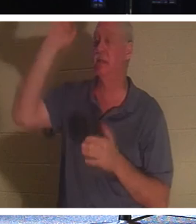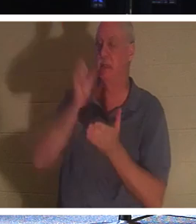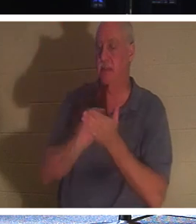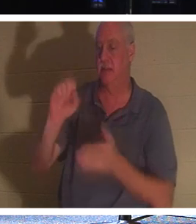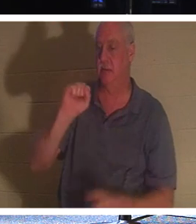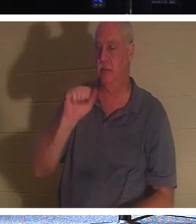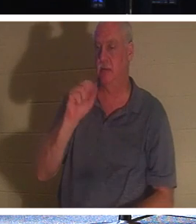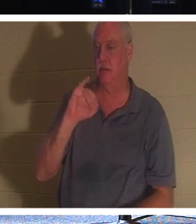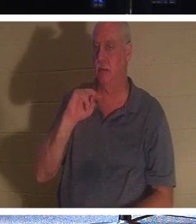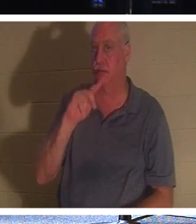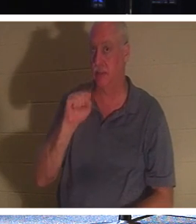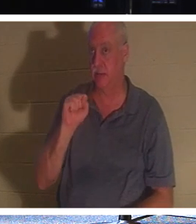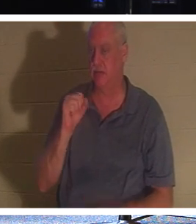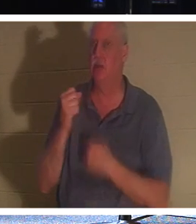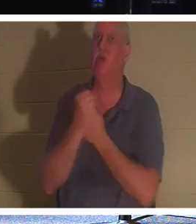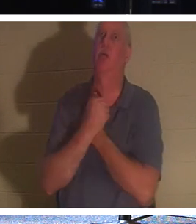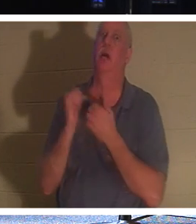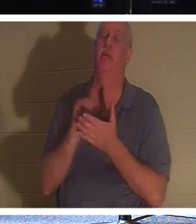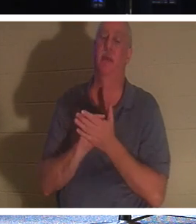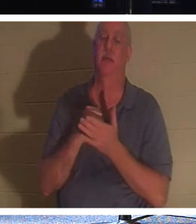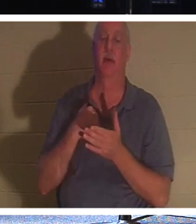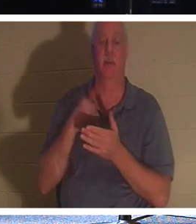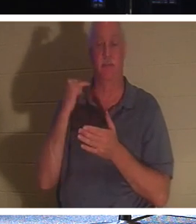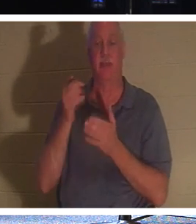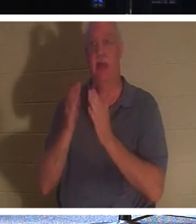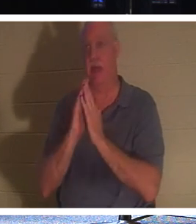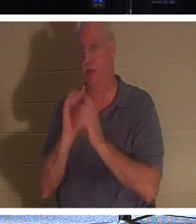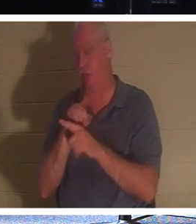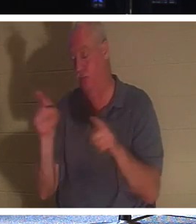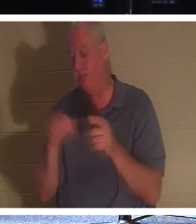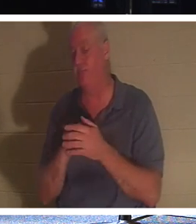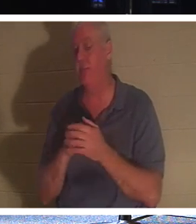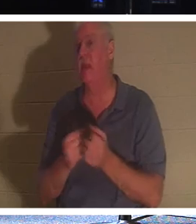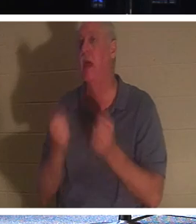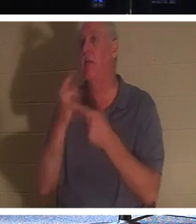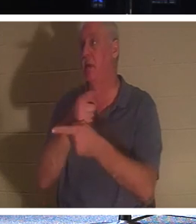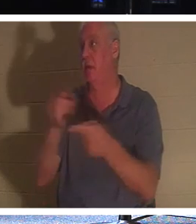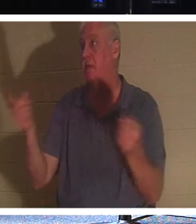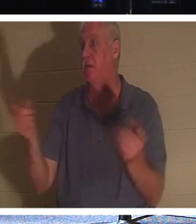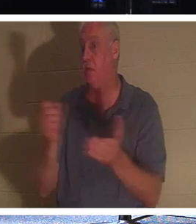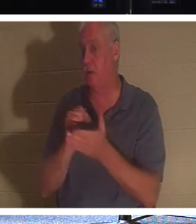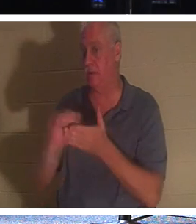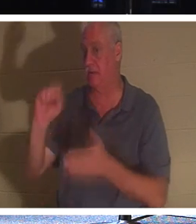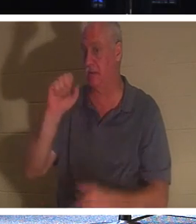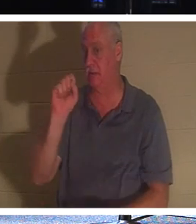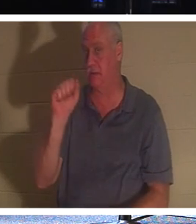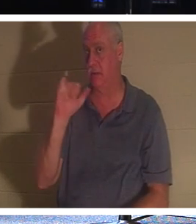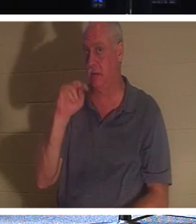ça ! Maintenant, si je vous demandais combien d'entre vous sont des saints ici, peu d'entre vous lèveraient la